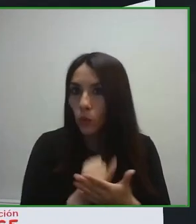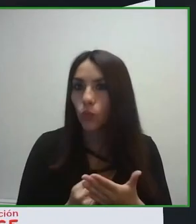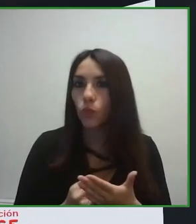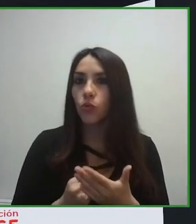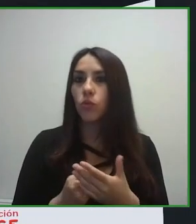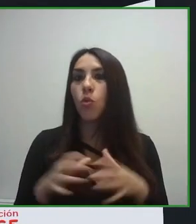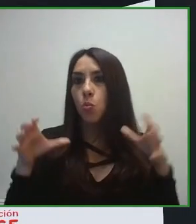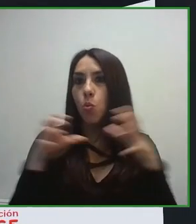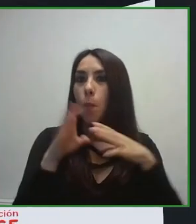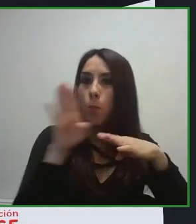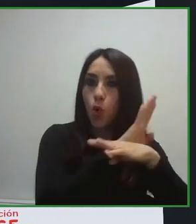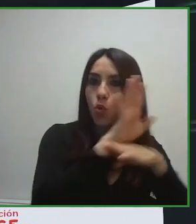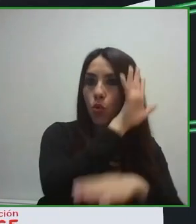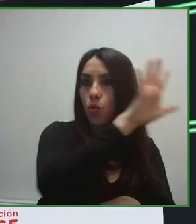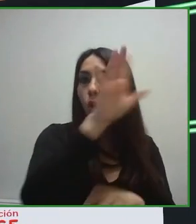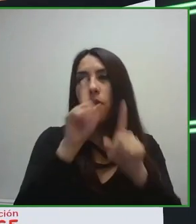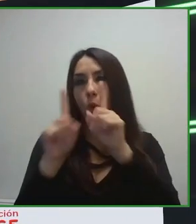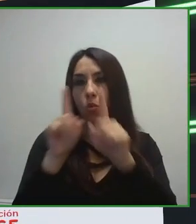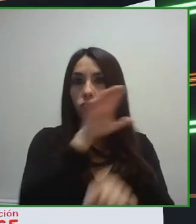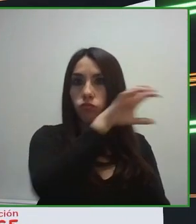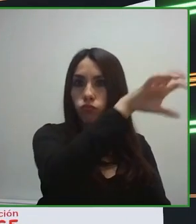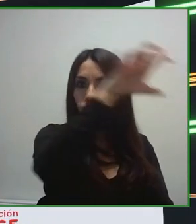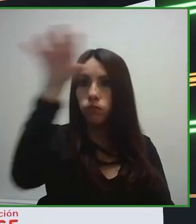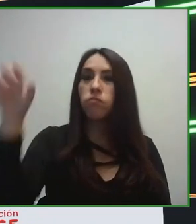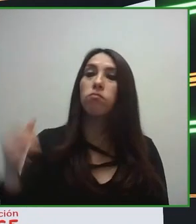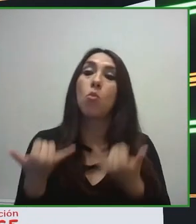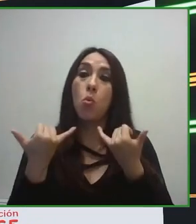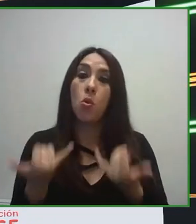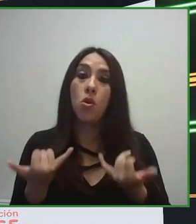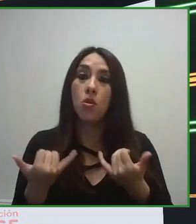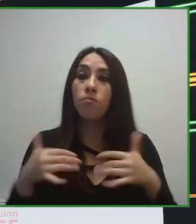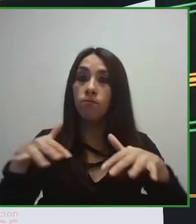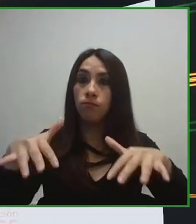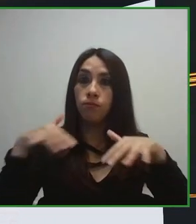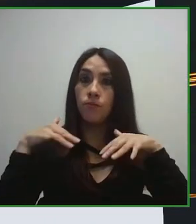auténtica jaula de oro, porque seleccioné el hotel completamente accesible, pero luego